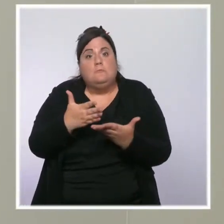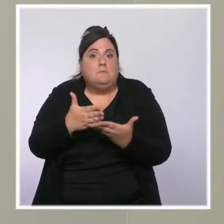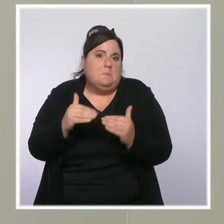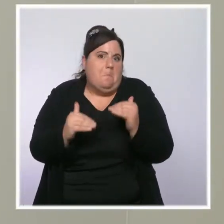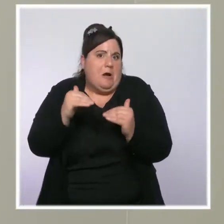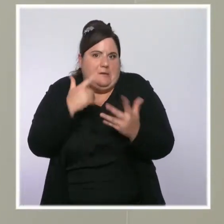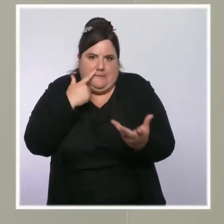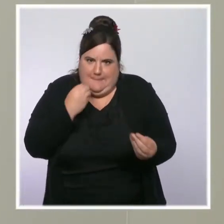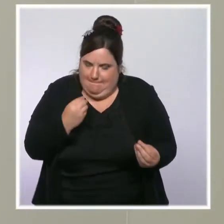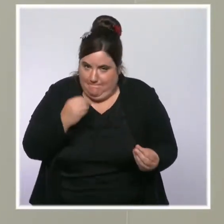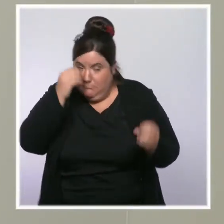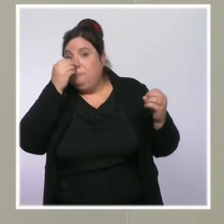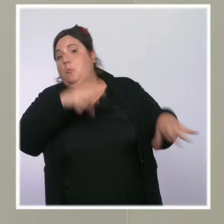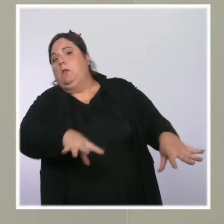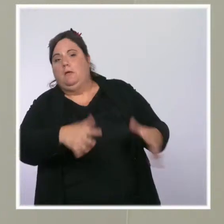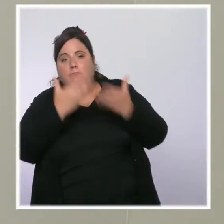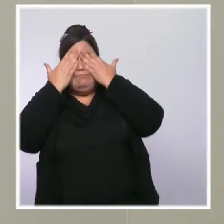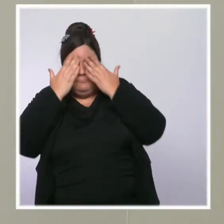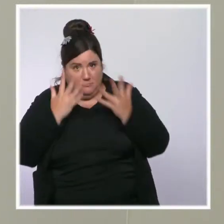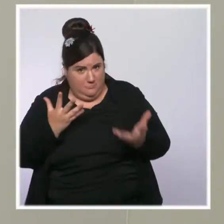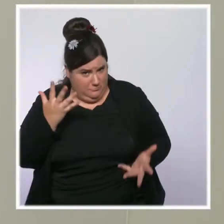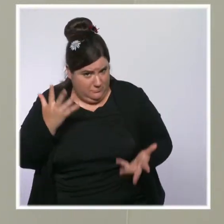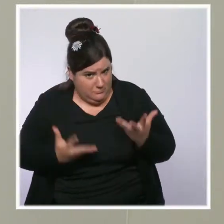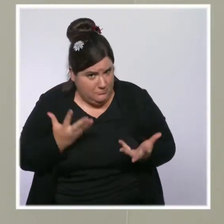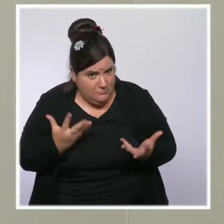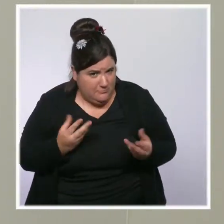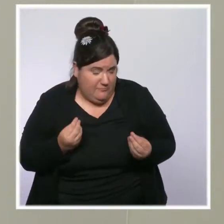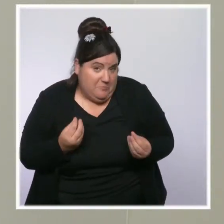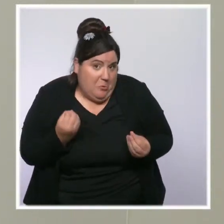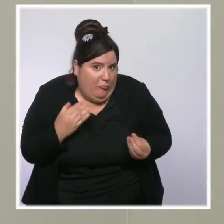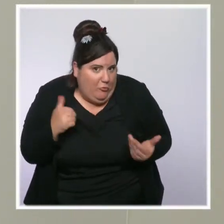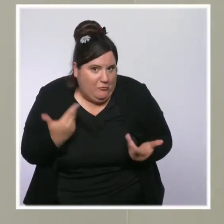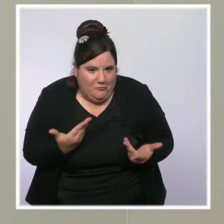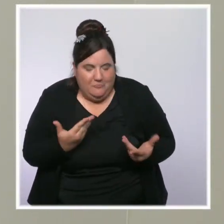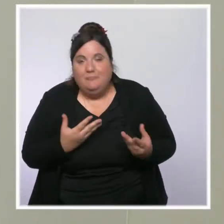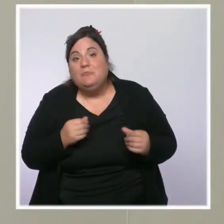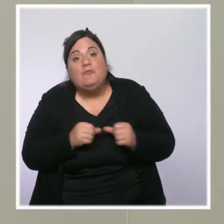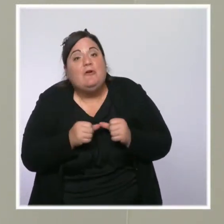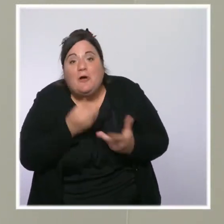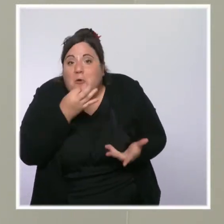Précisément, vous avez raison, les classes moyennes aujourd'hui, c'est-à-dire les Français qui